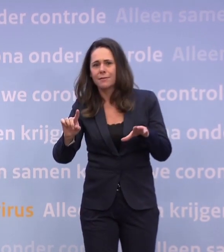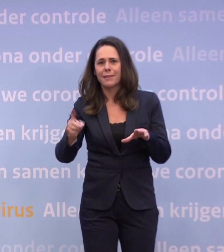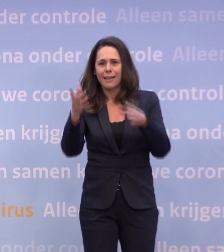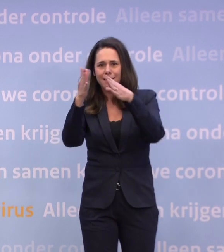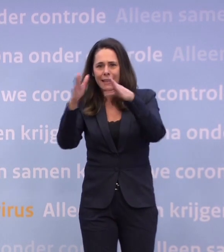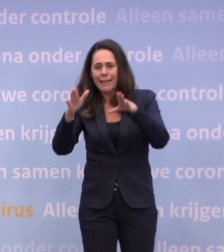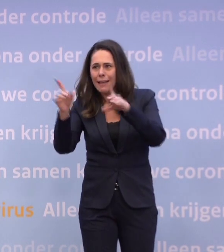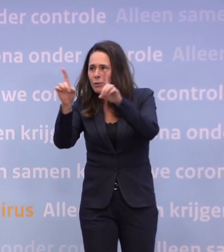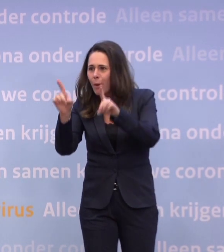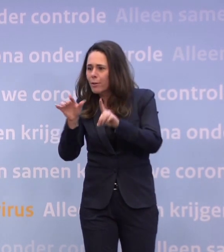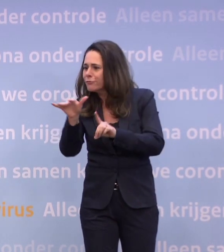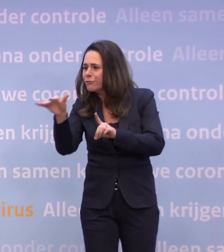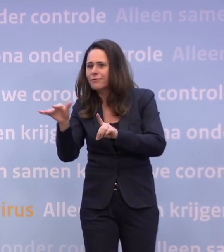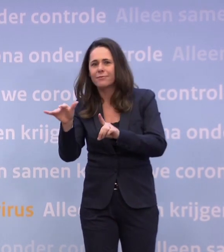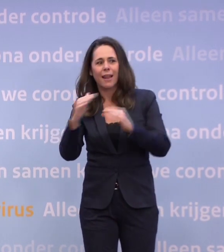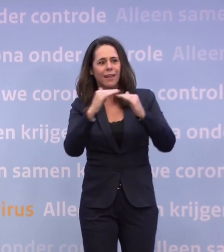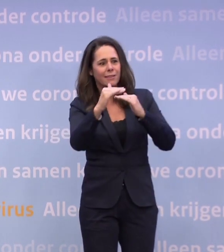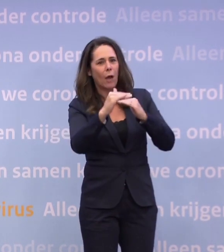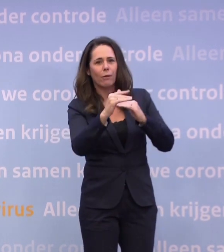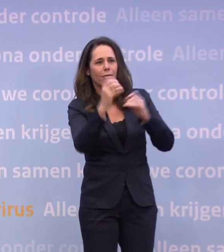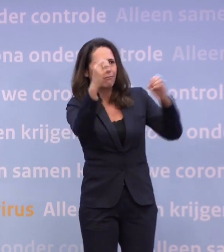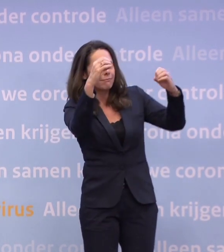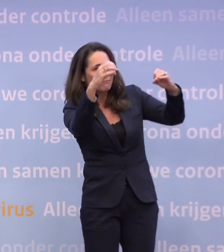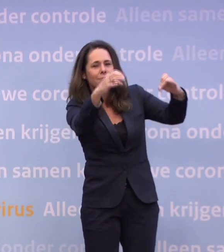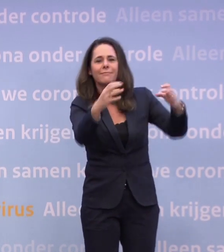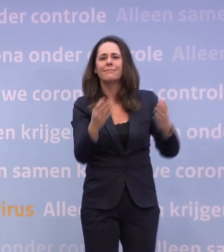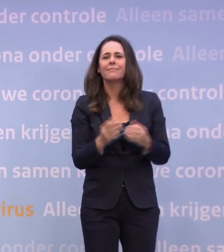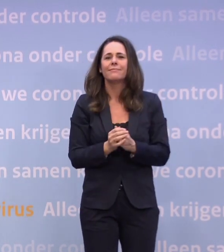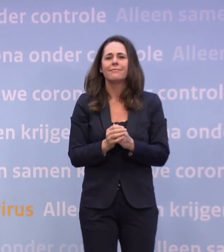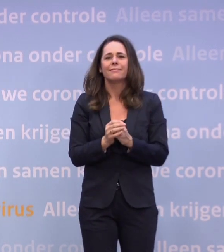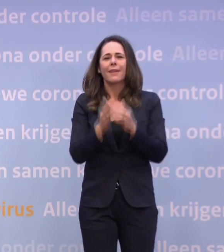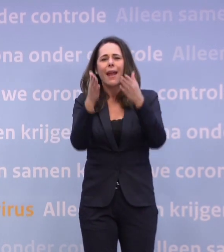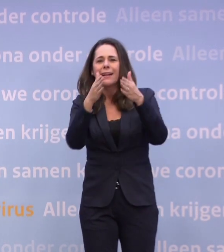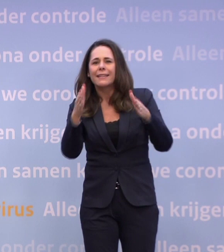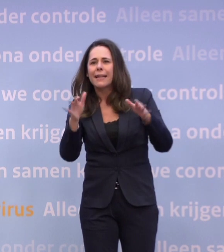...zag je lichtjes in tuinen en kerstversieringen in het straatbeeld.